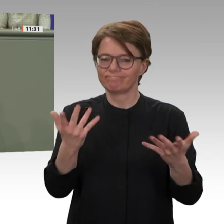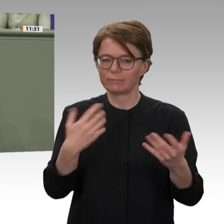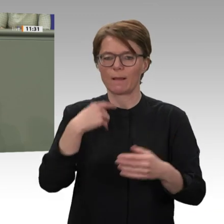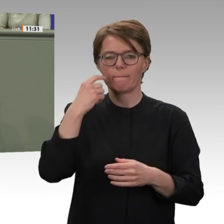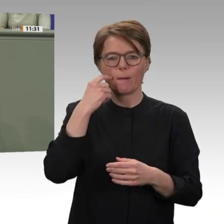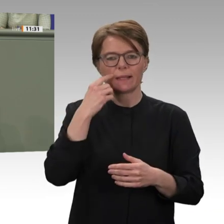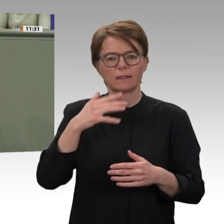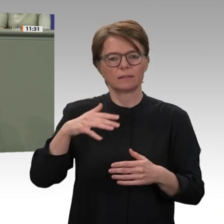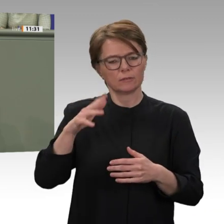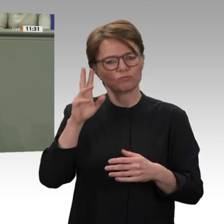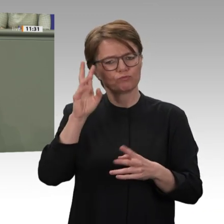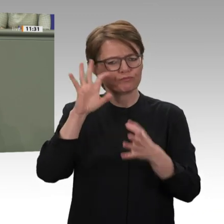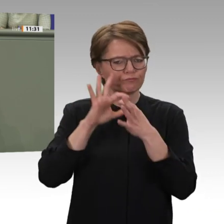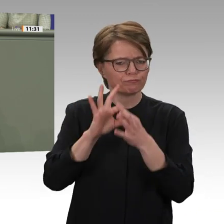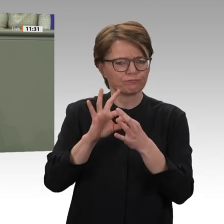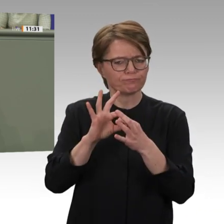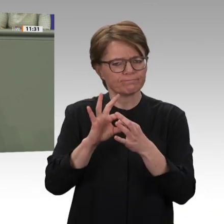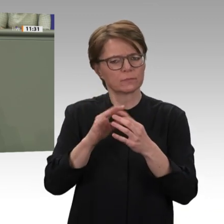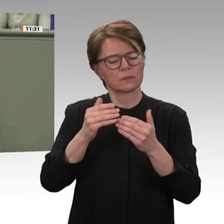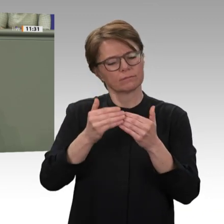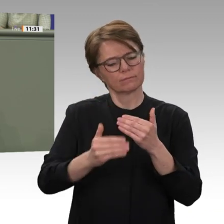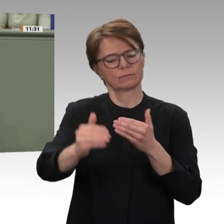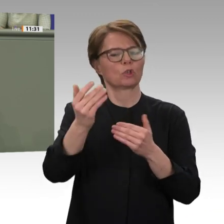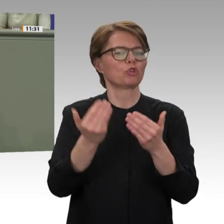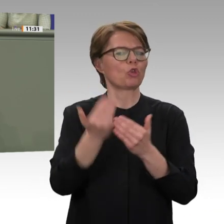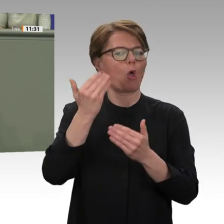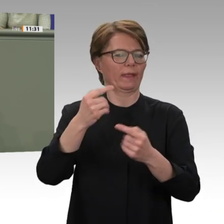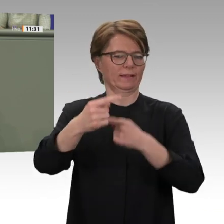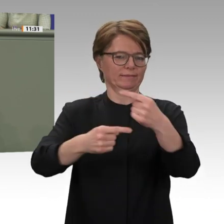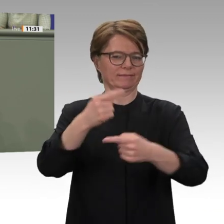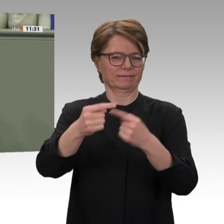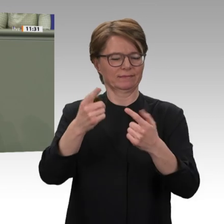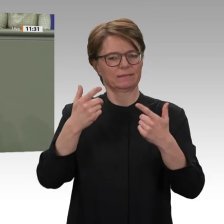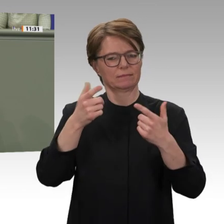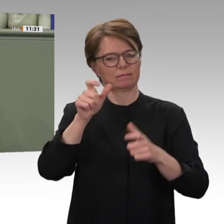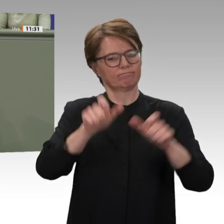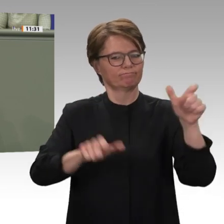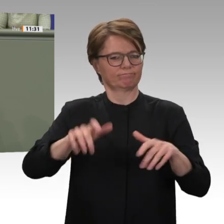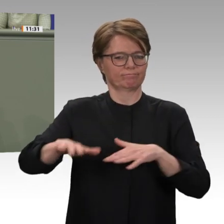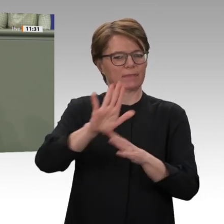mit der Bereitschaft der internationalen Gemeinschaft, Transition als politische